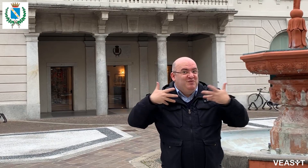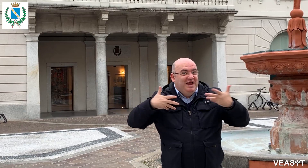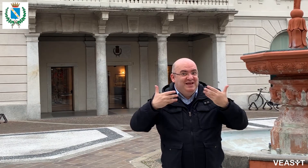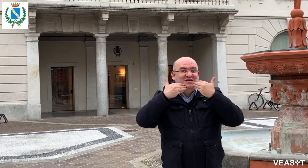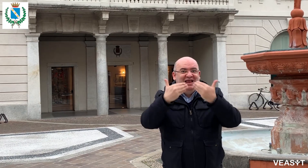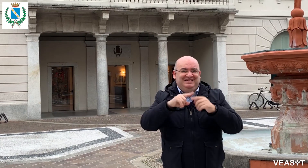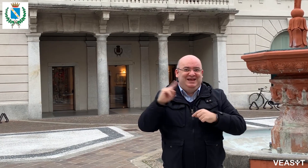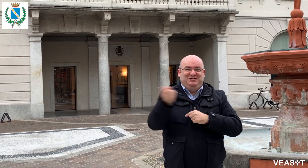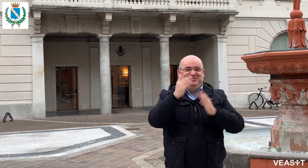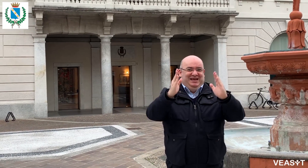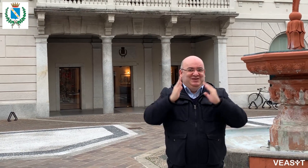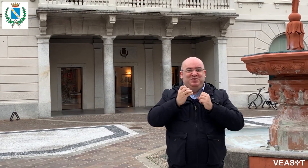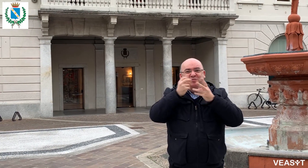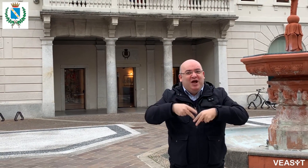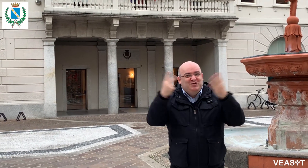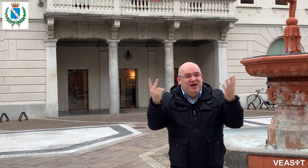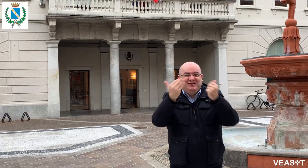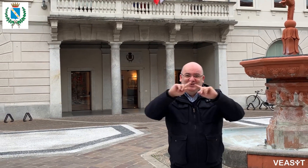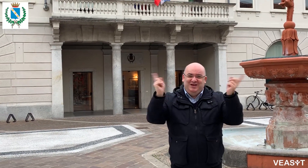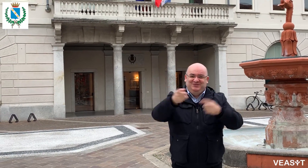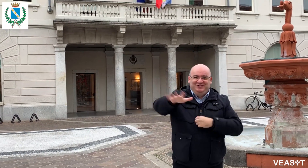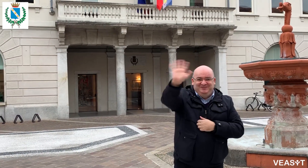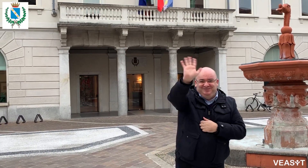Grazie a tutti per l'attenzione, ciao!